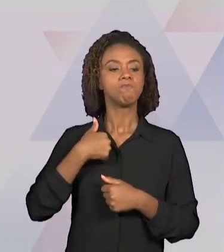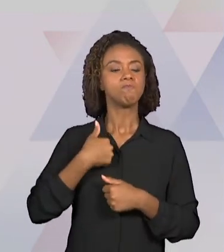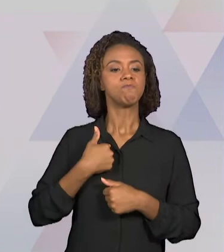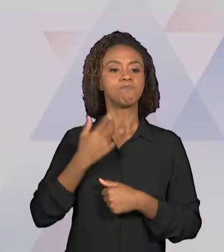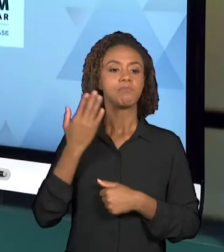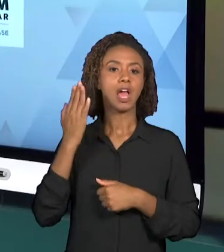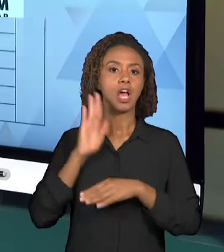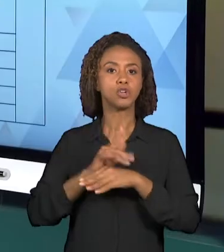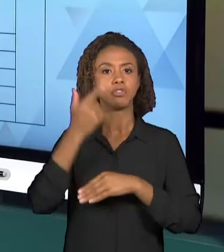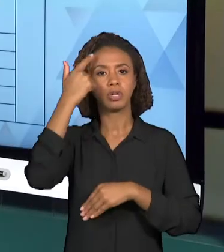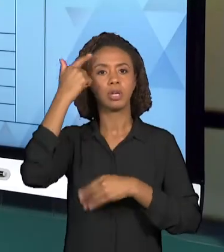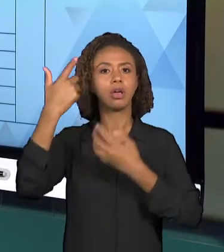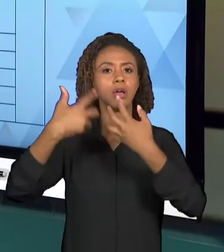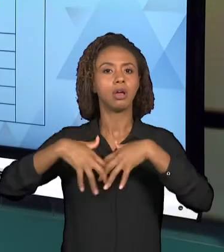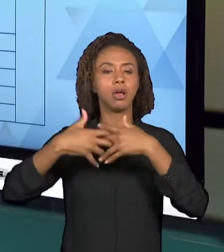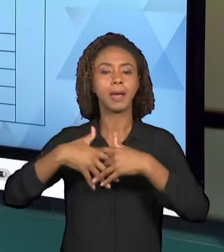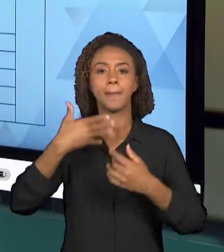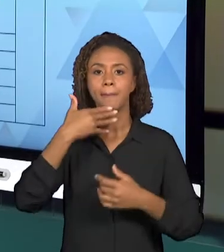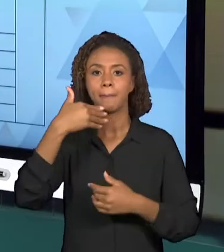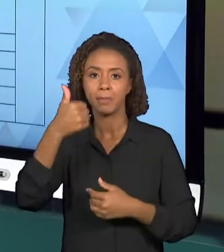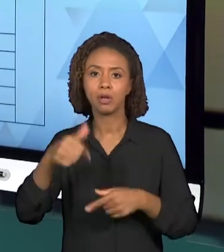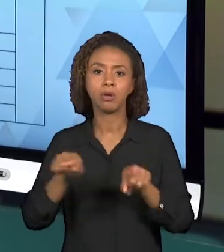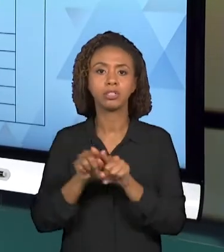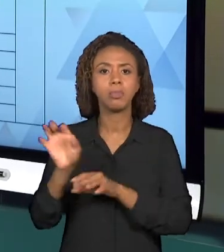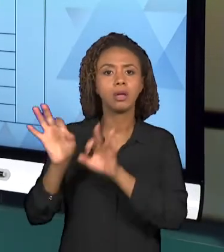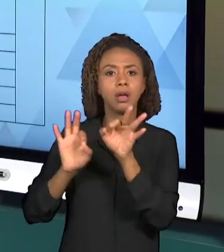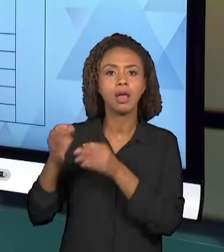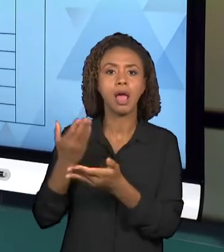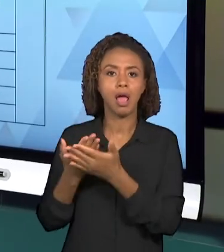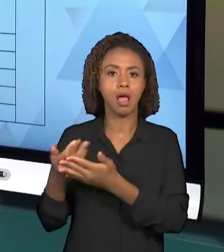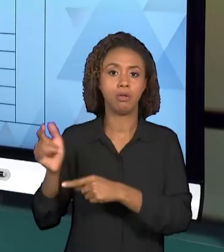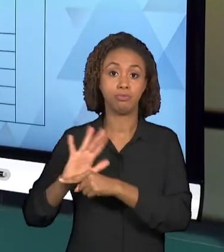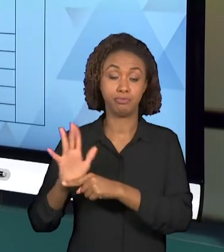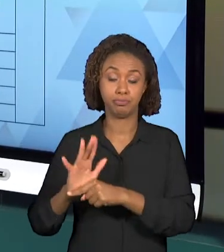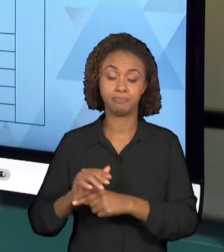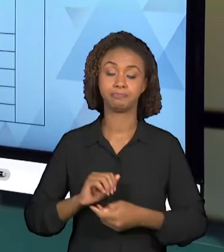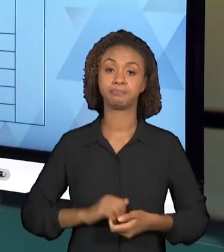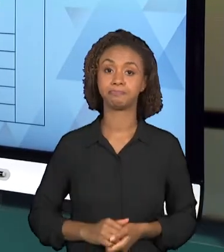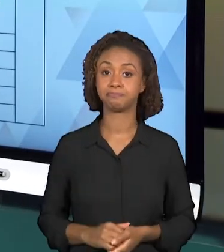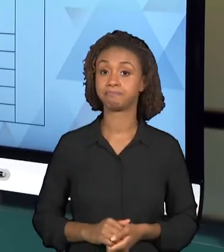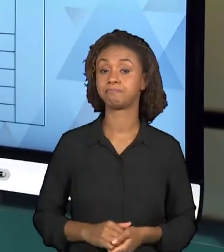BOM, RECOMENDA-SE QUE O GRUPO ORGANIZE UMA TABELA